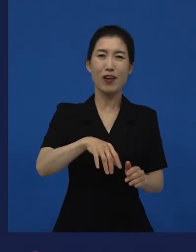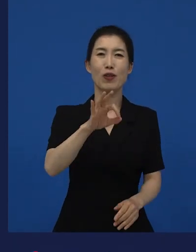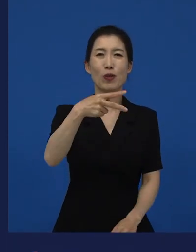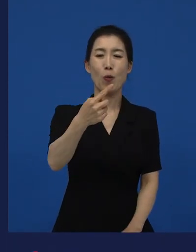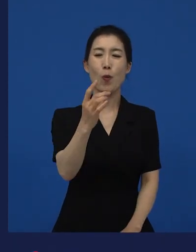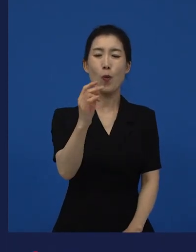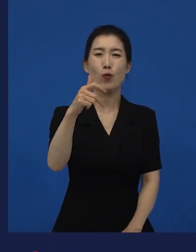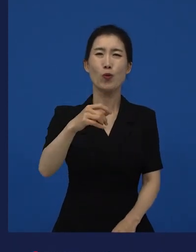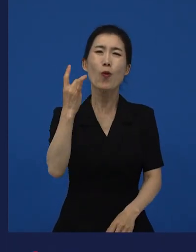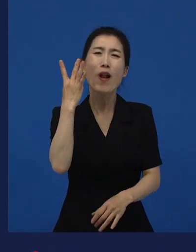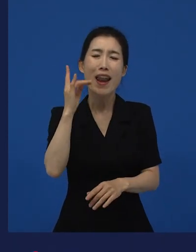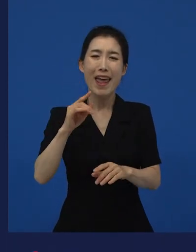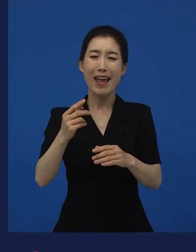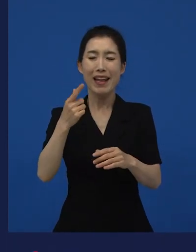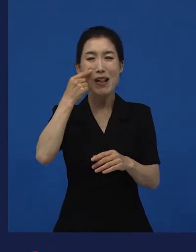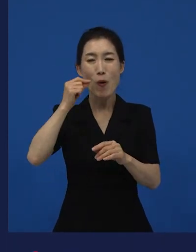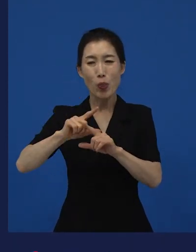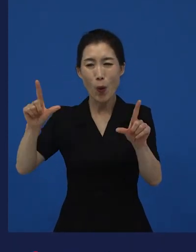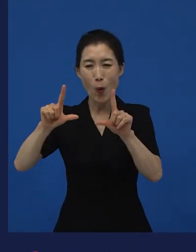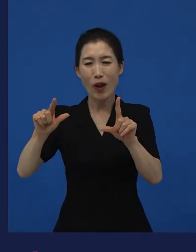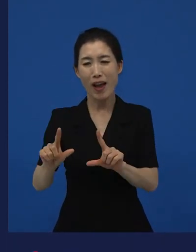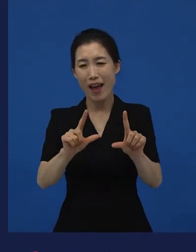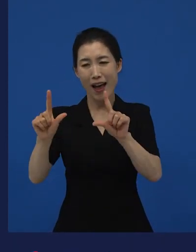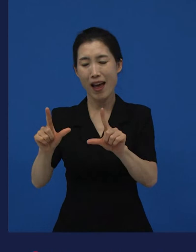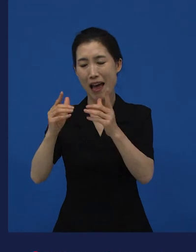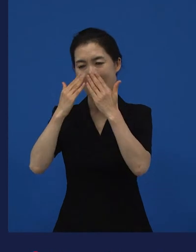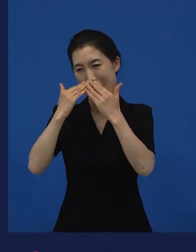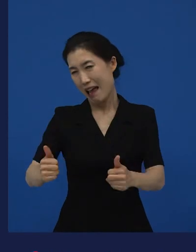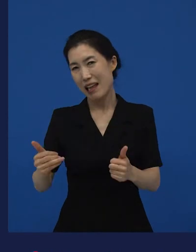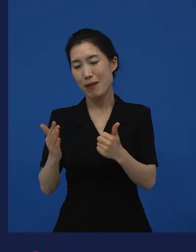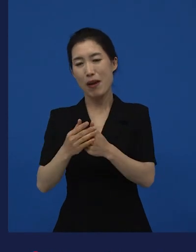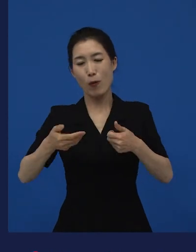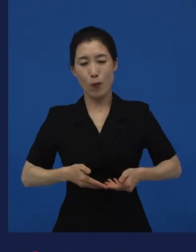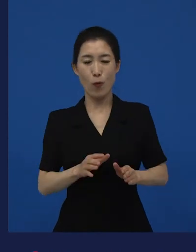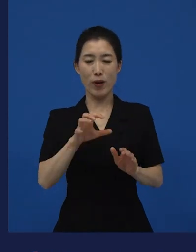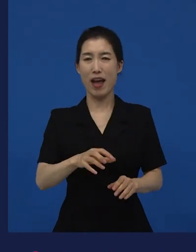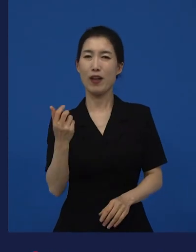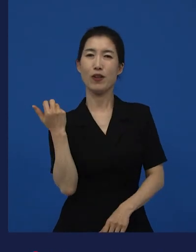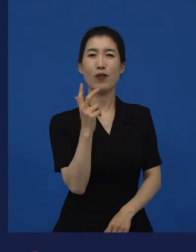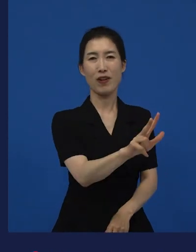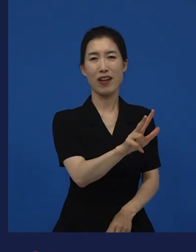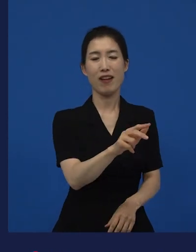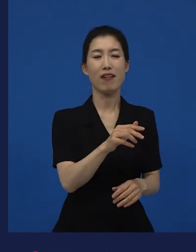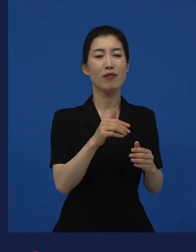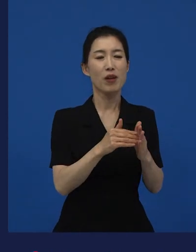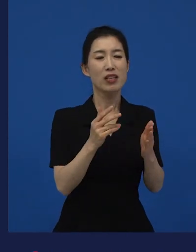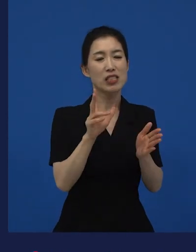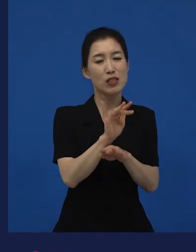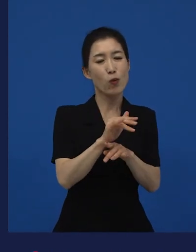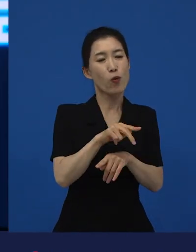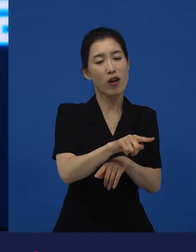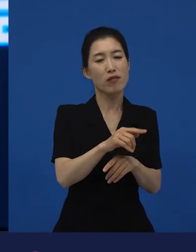동경 생활에 지쳐서 자기 고향으로 돌아가서 자급자족하는 이야기를 자기 일상을 만화로 그린 건데